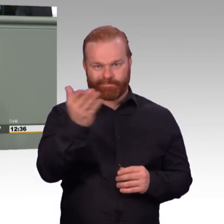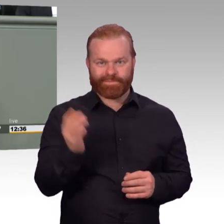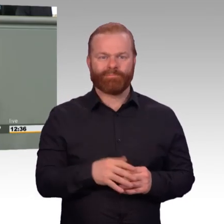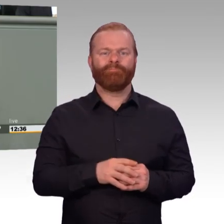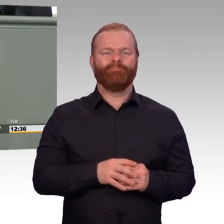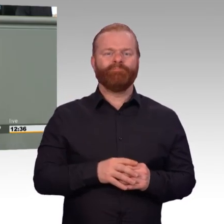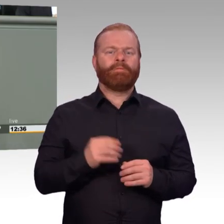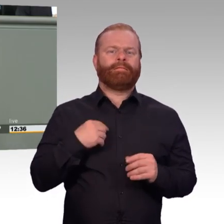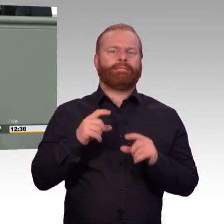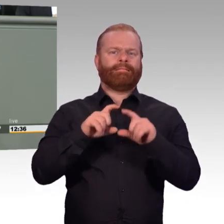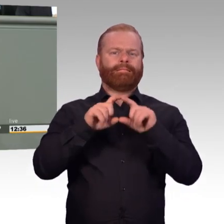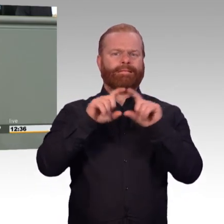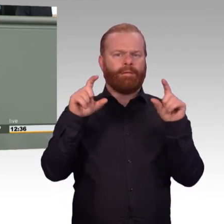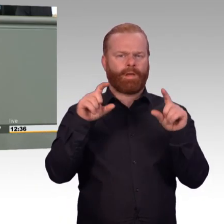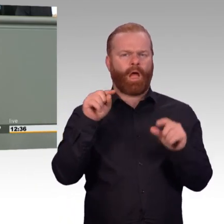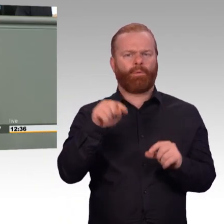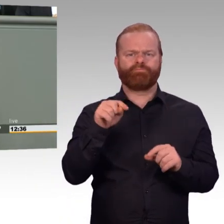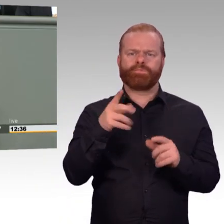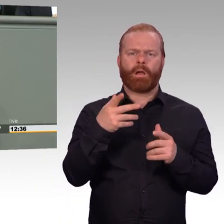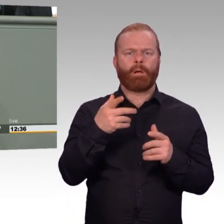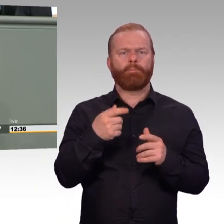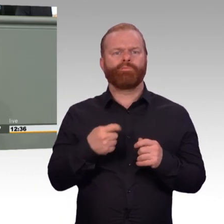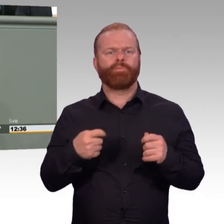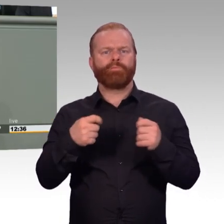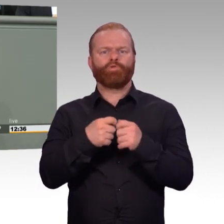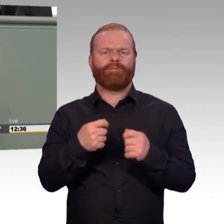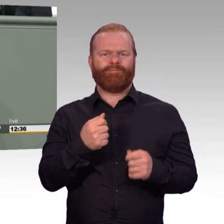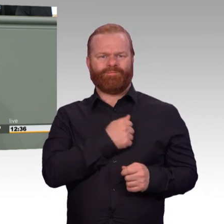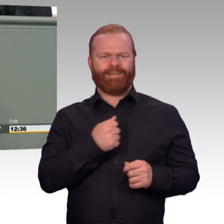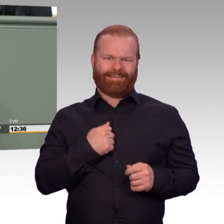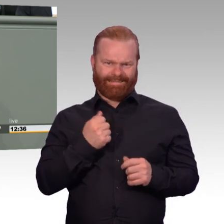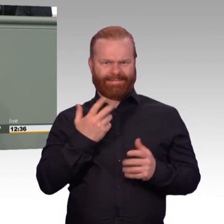und zivile Beschäftigte, aber schlichtweg noch zu wenige, die die steigenden Anforderungen